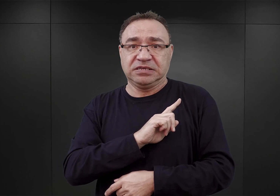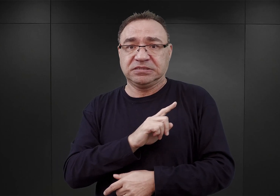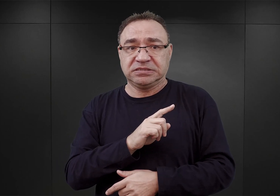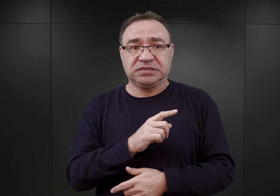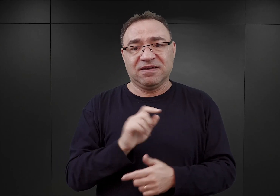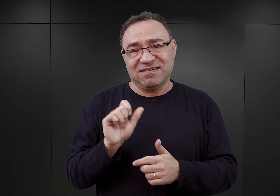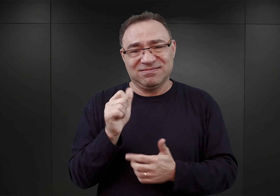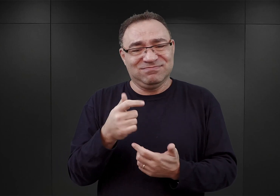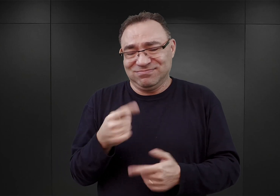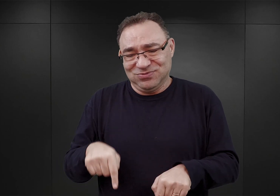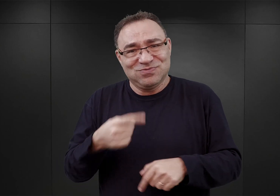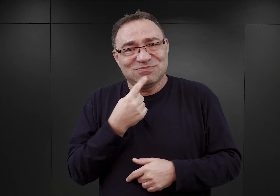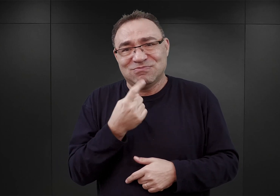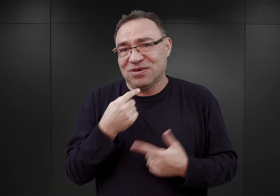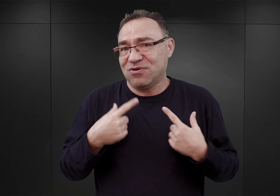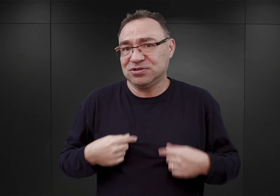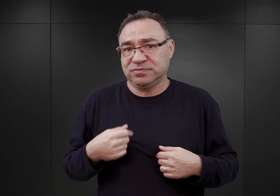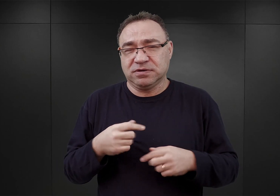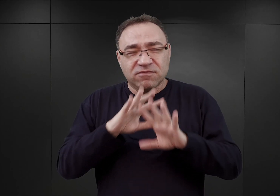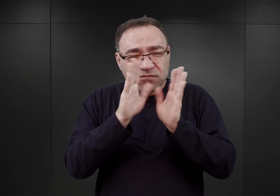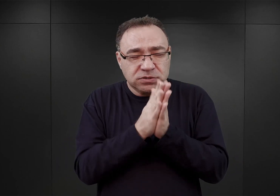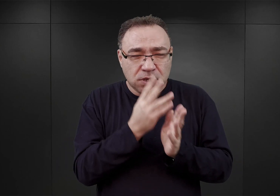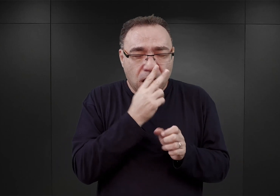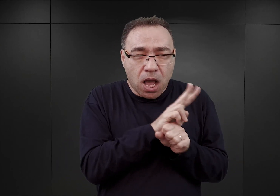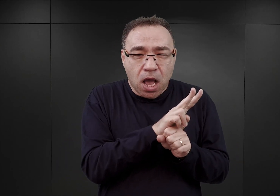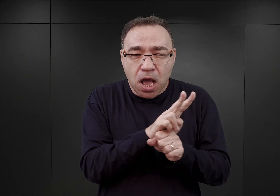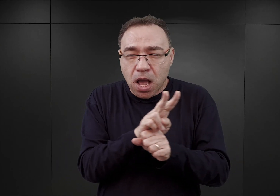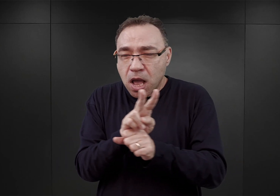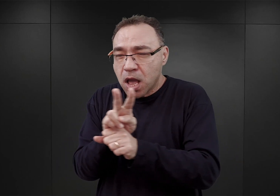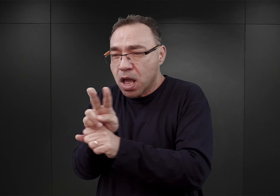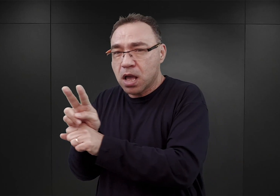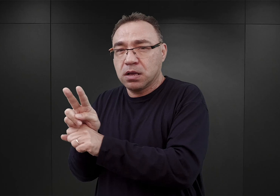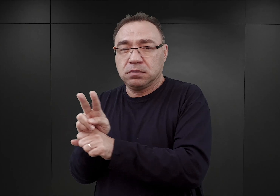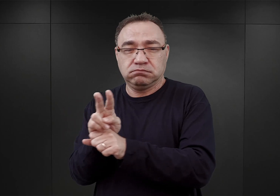Po to, żeby oni mogli pilnować całą długość owego ogrodzenia, ponad dwa kilometry.